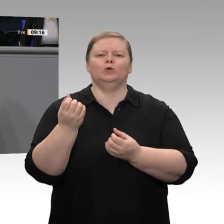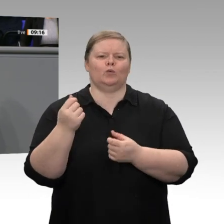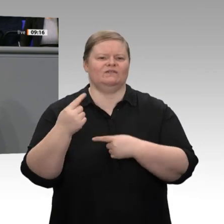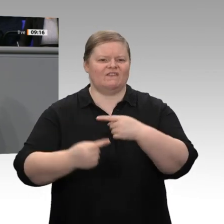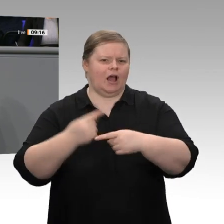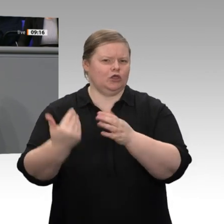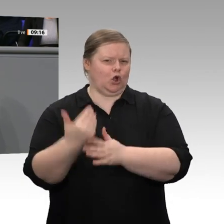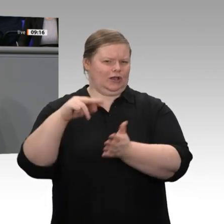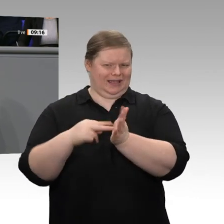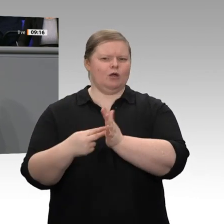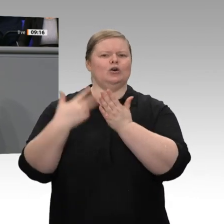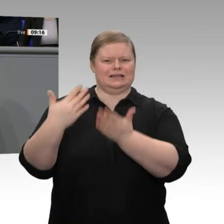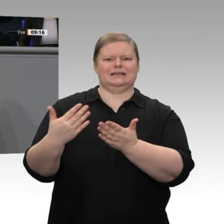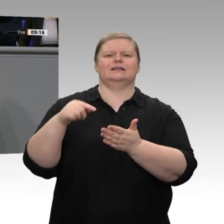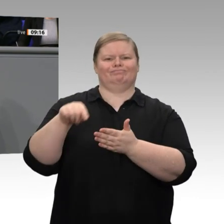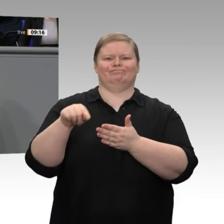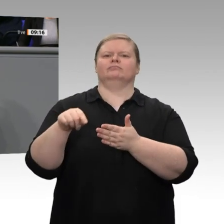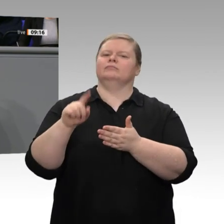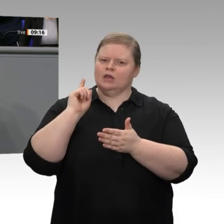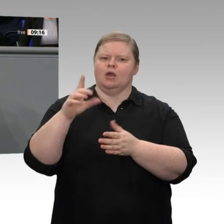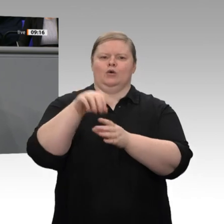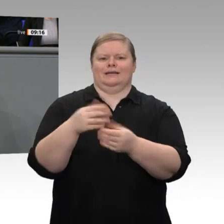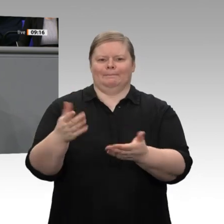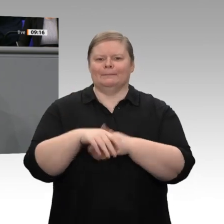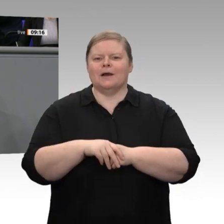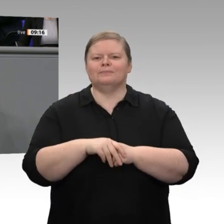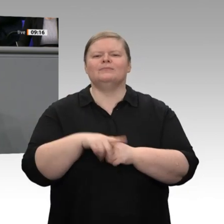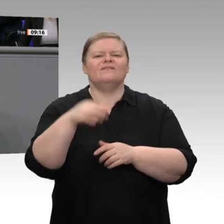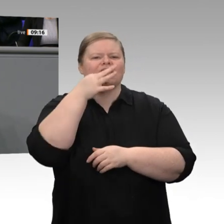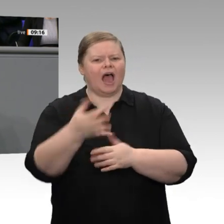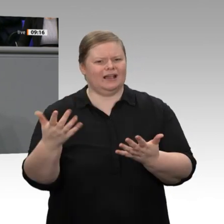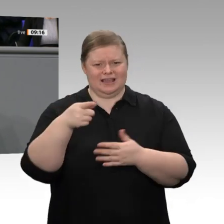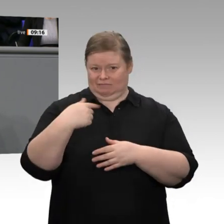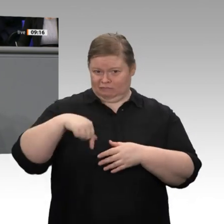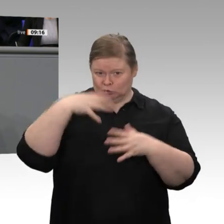mit der Wirtschaft zu gestalten und zu bewältigen. Wir haben durch eine Förderung von Elektromobilität